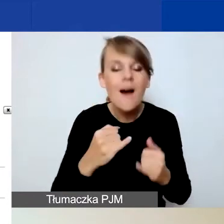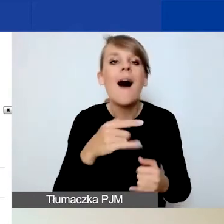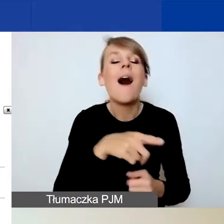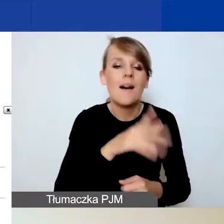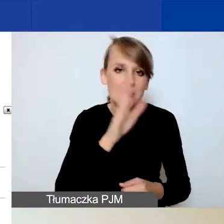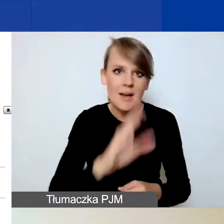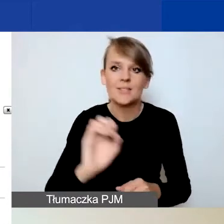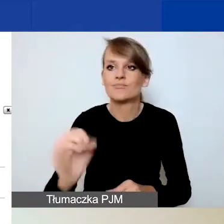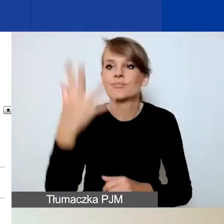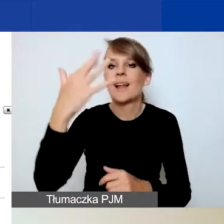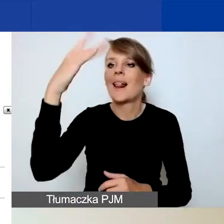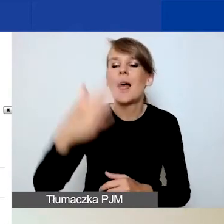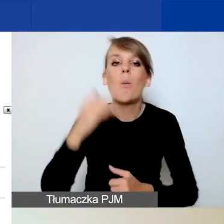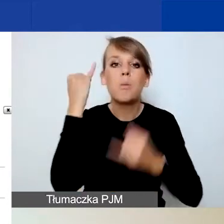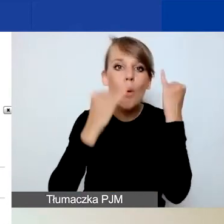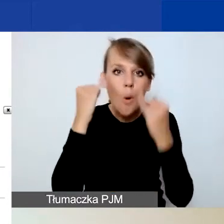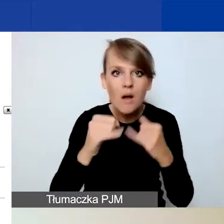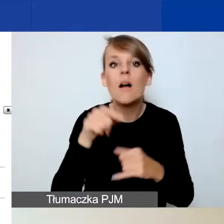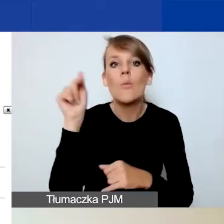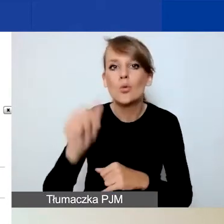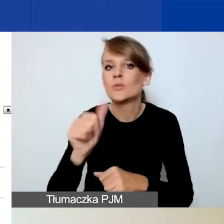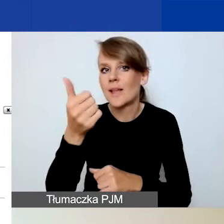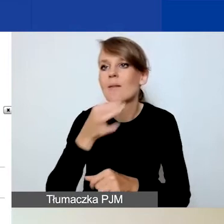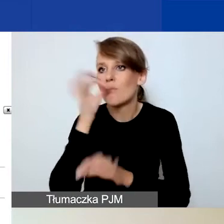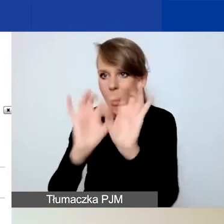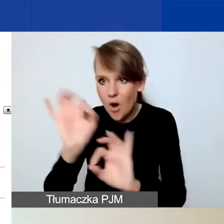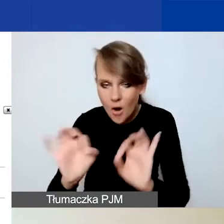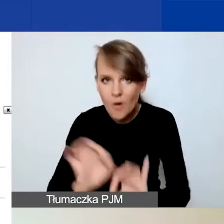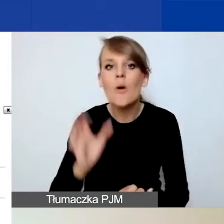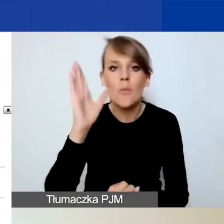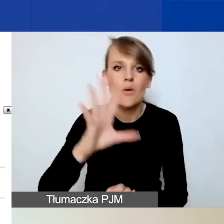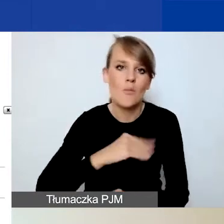zanim będziecie w stanie złożyć wniosek. Jeśli chodzi o najczęściej popełniane błędy,